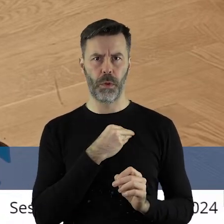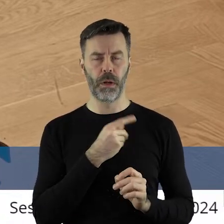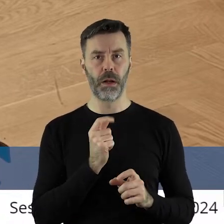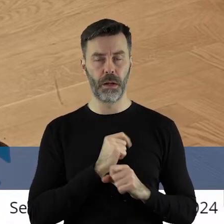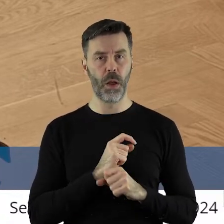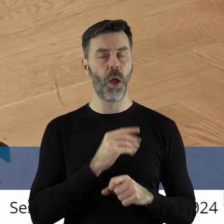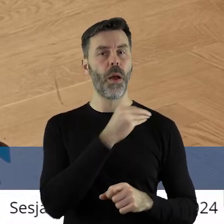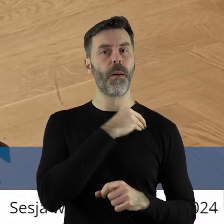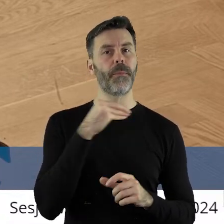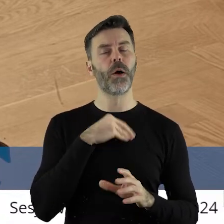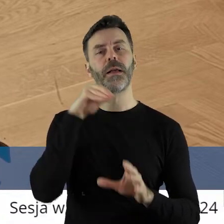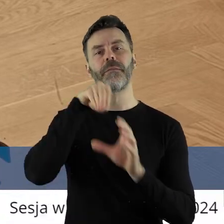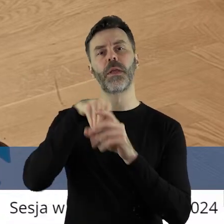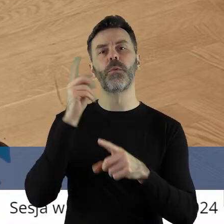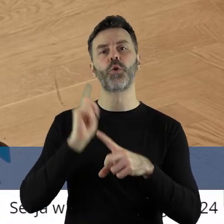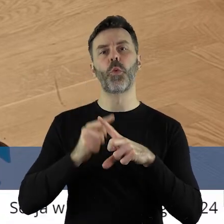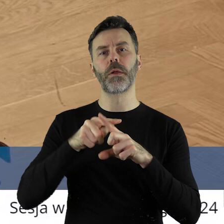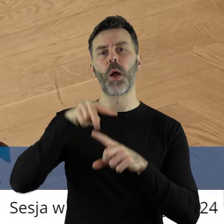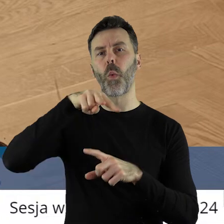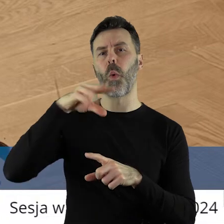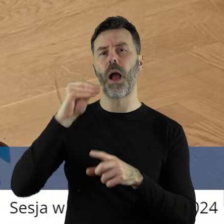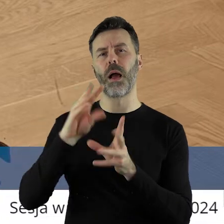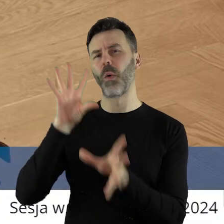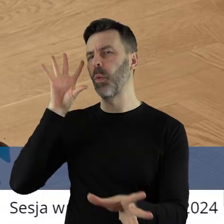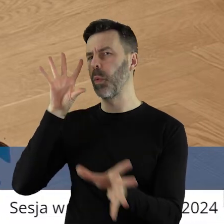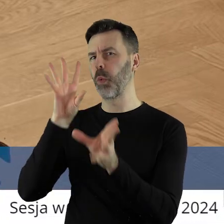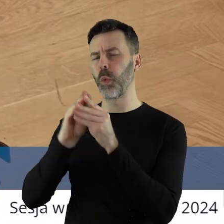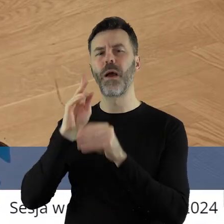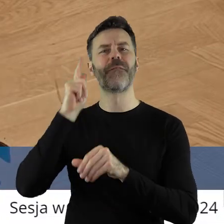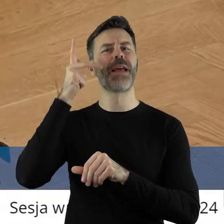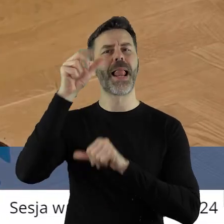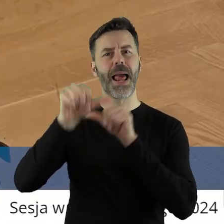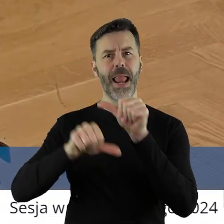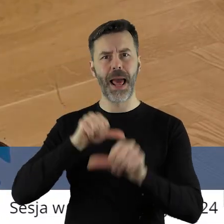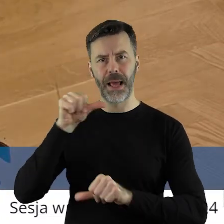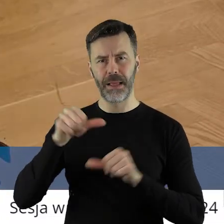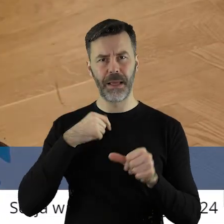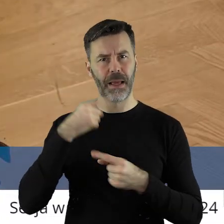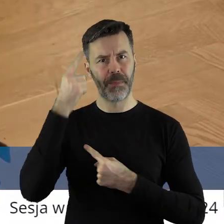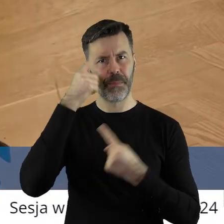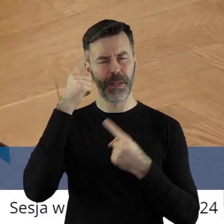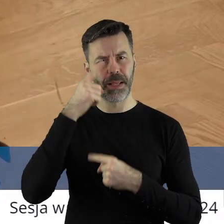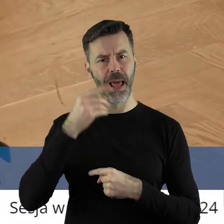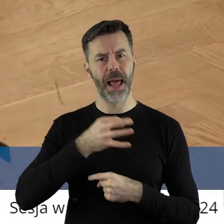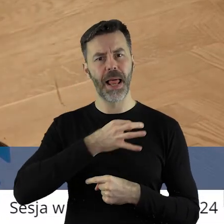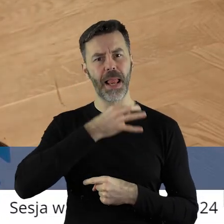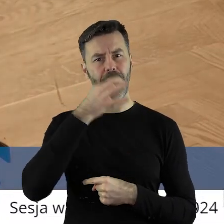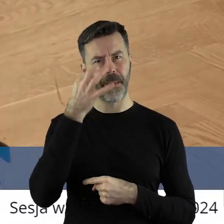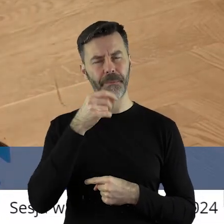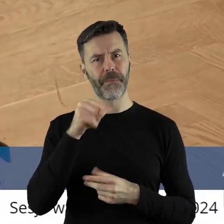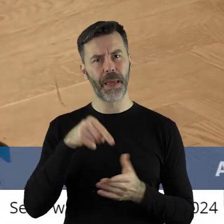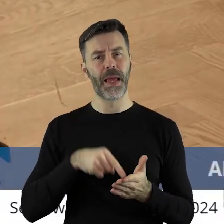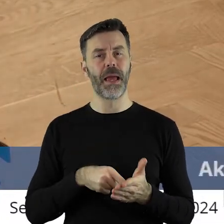Jesteśmy członkami Unii Europejskiej od lat, no więc chyba nieco zgrabniej i ładniej byłoby